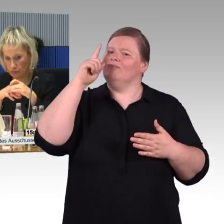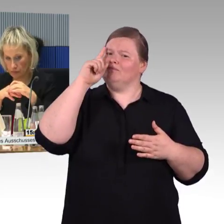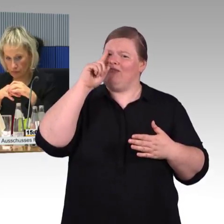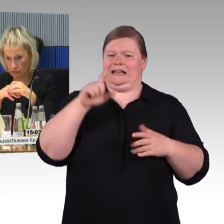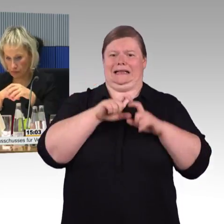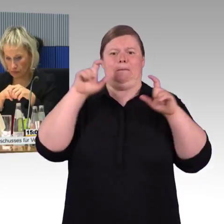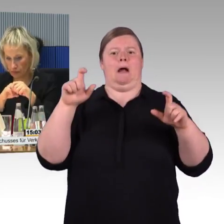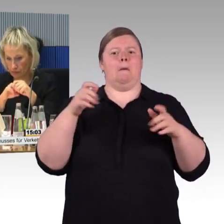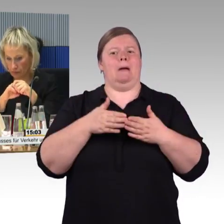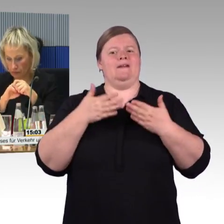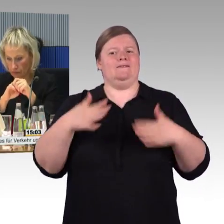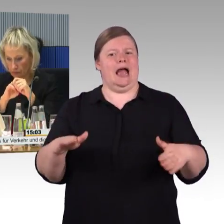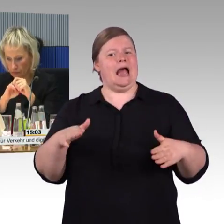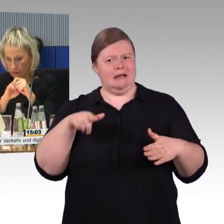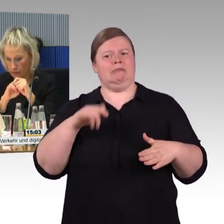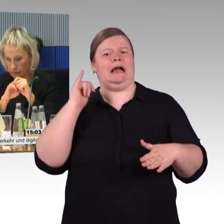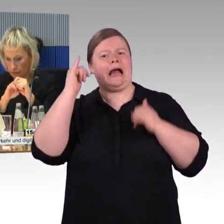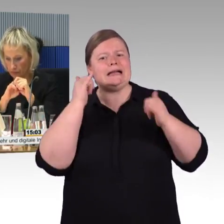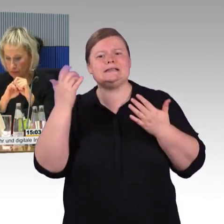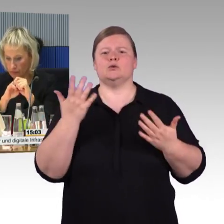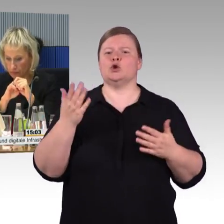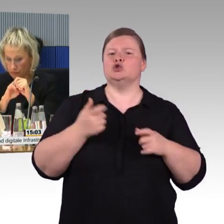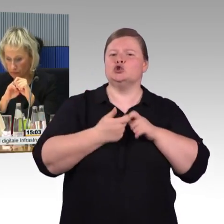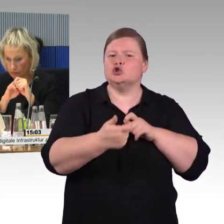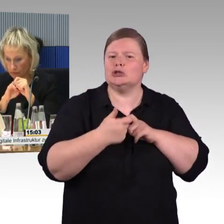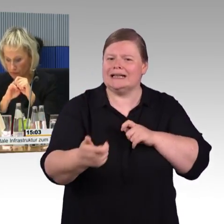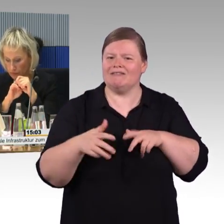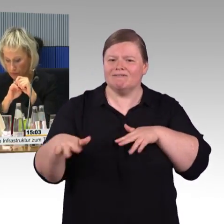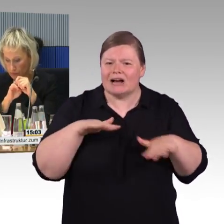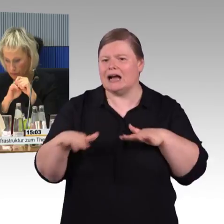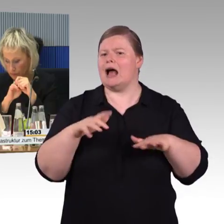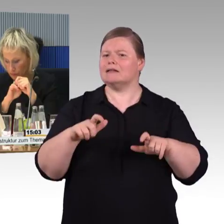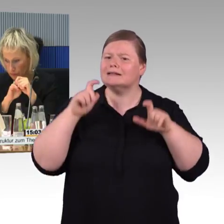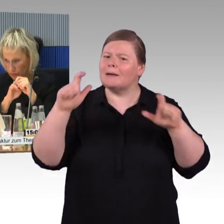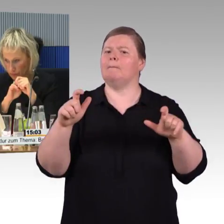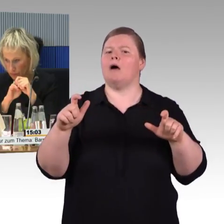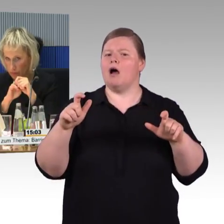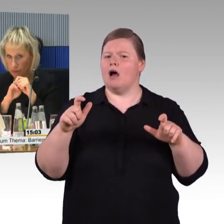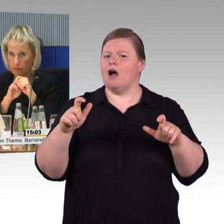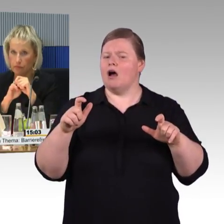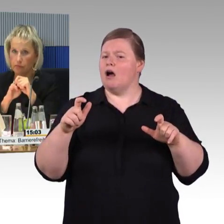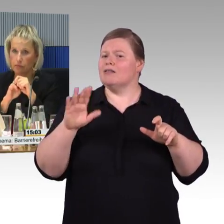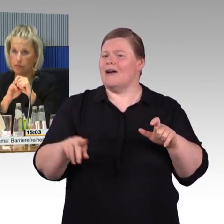sie befinden sich in der Regel nur auf dem Gelände des jeweiligen Verkehrsträgers,